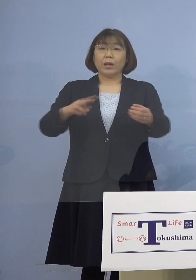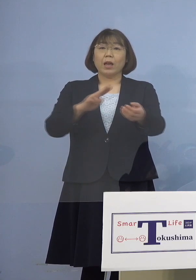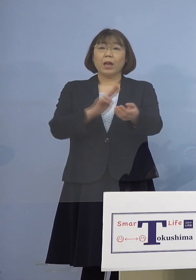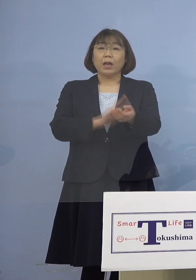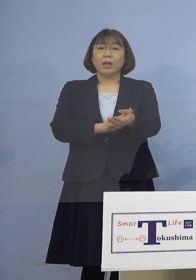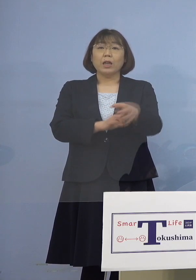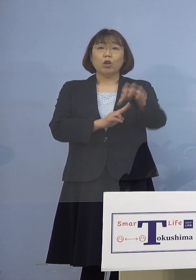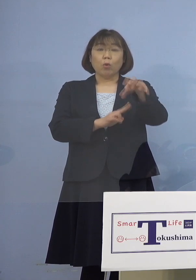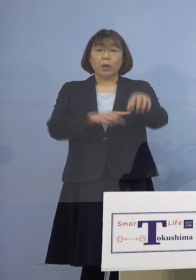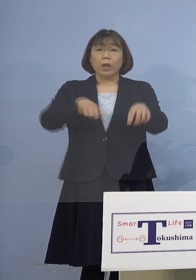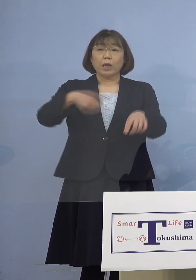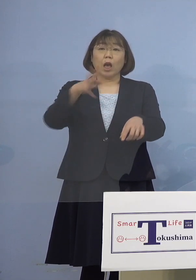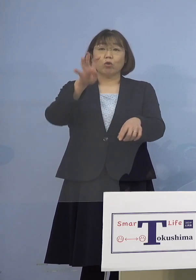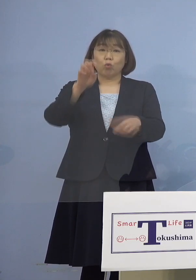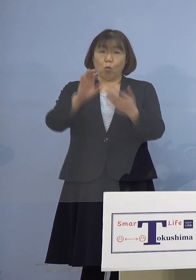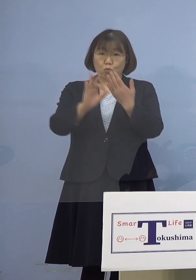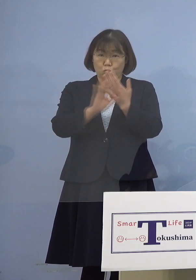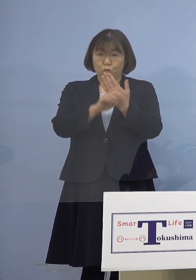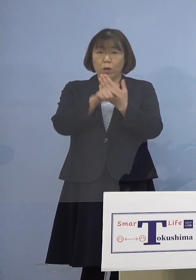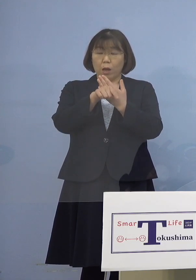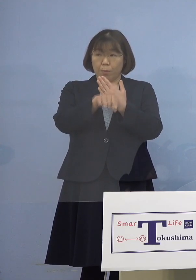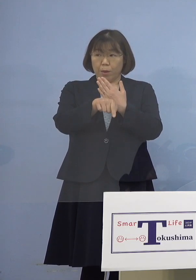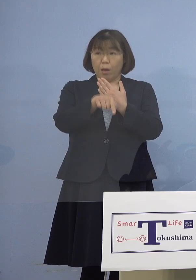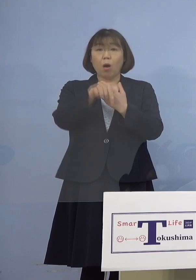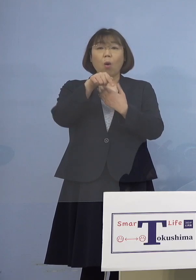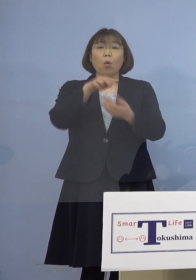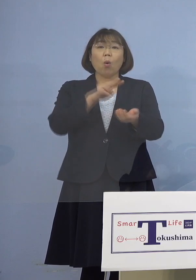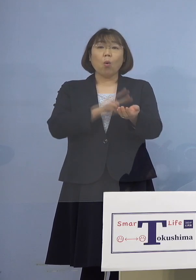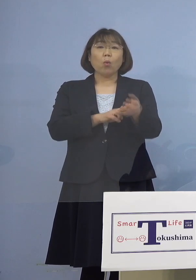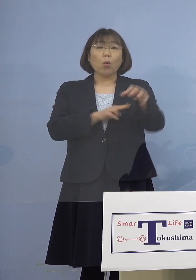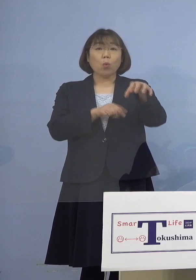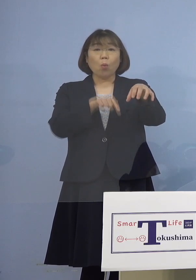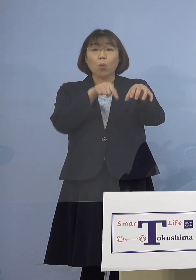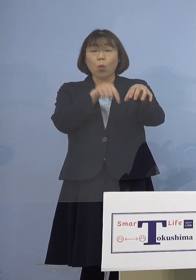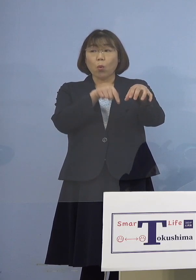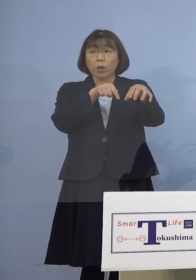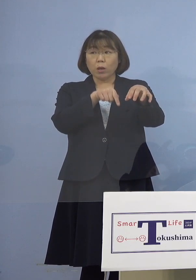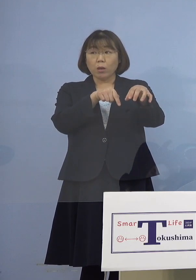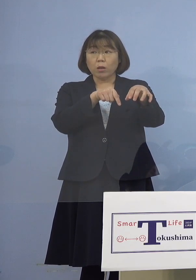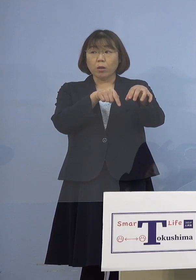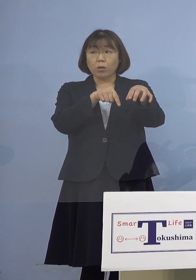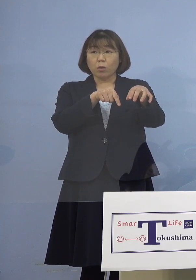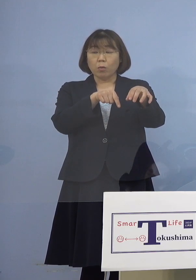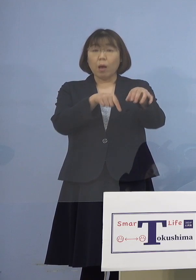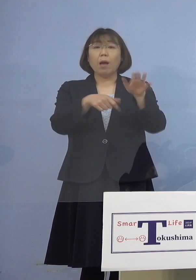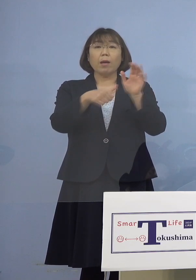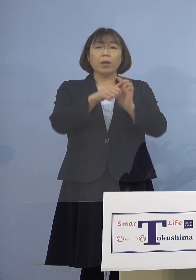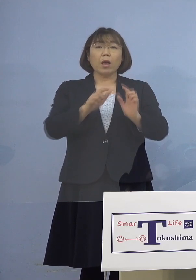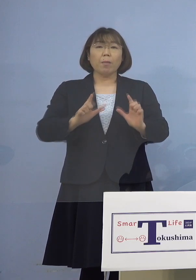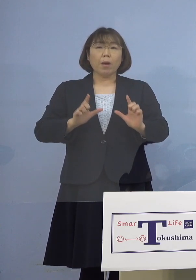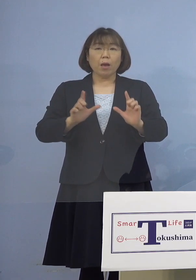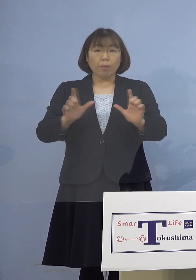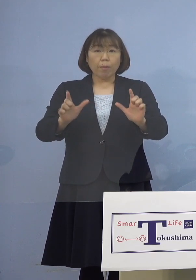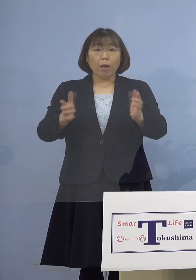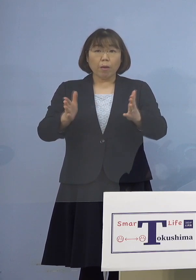140例目なんですが、病院に関しては 名前を公表するおつもりがあるのか